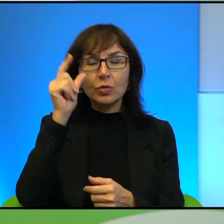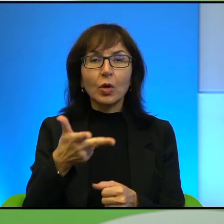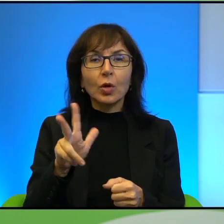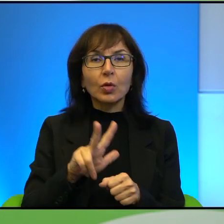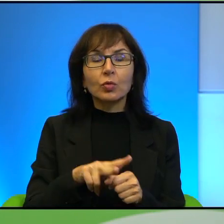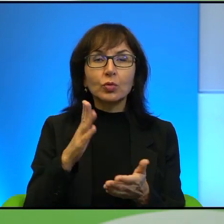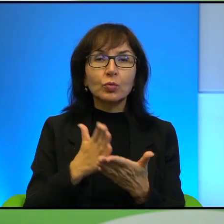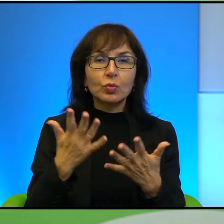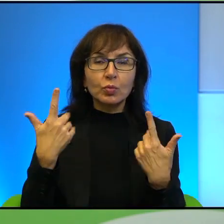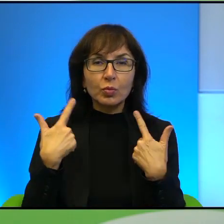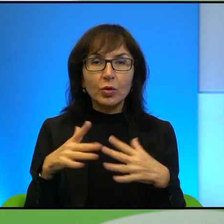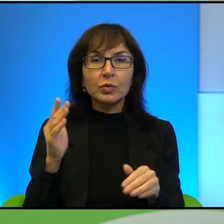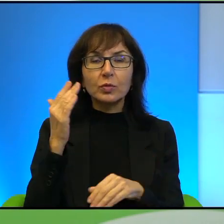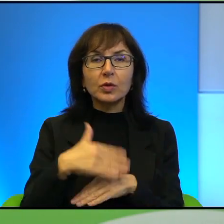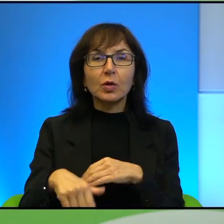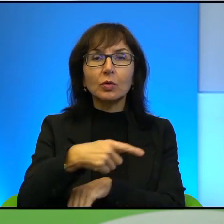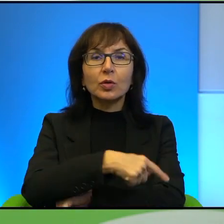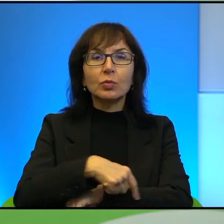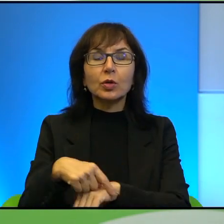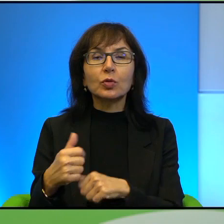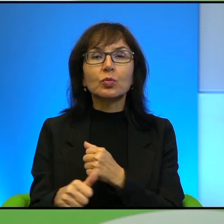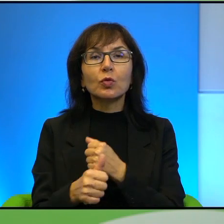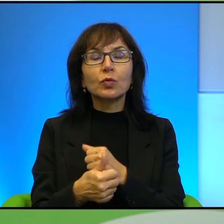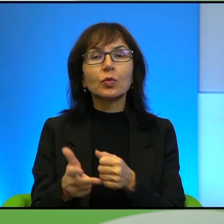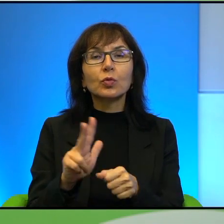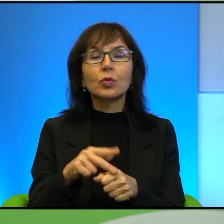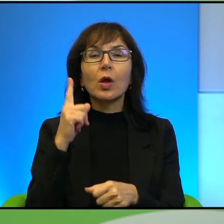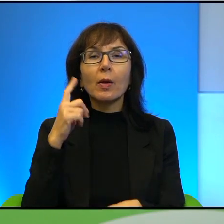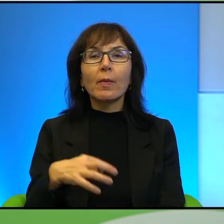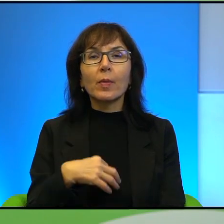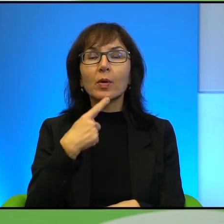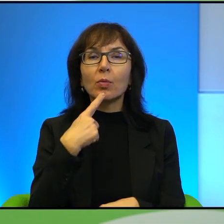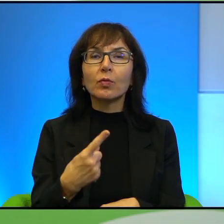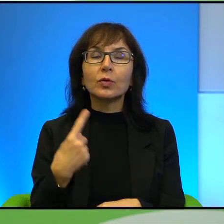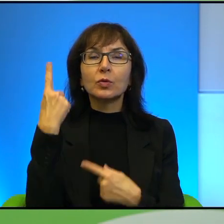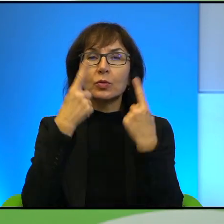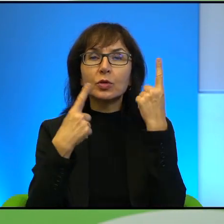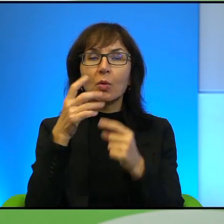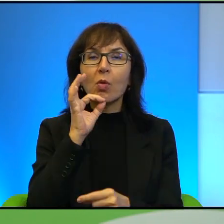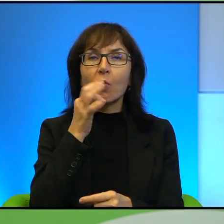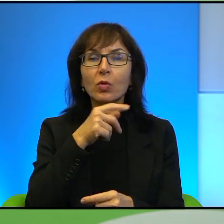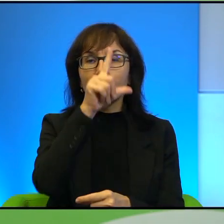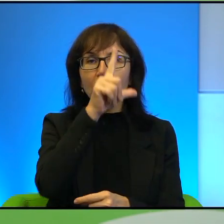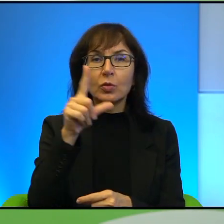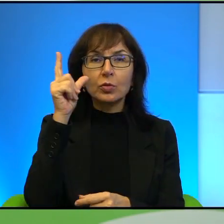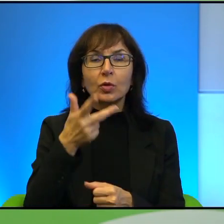zachodniego brzegu z powodów, które Pan wymienił, ale też myślałam o w ogóle młodych ludziach i ludziach, którzy będą mieli w przyszłości